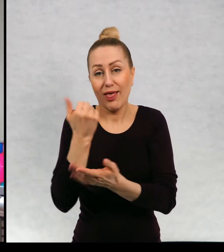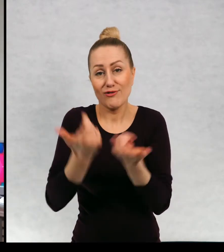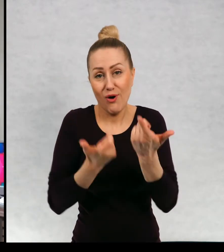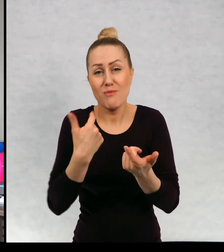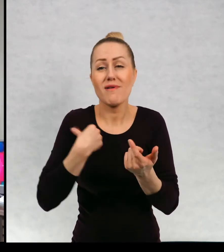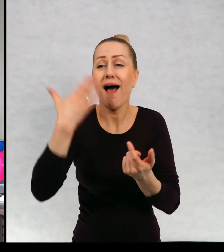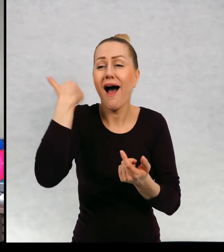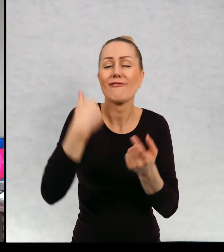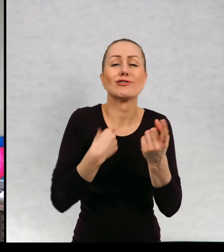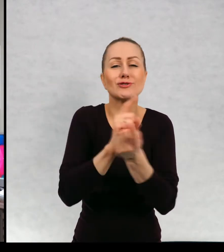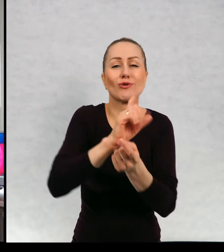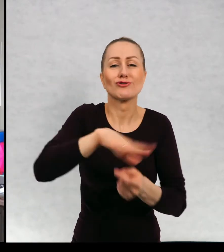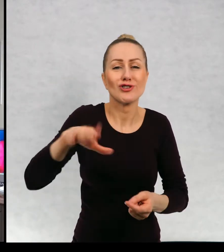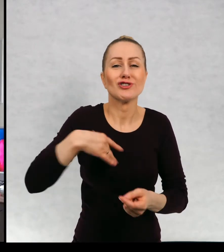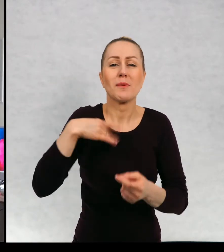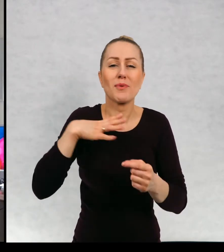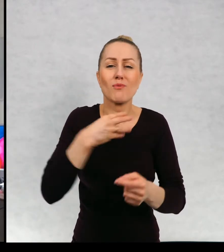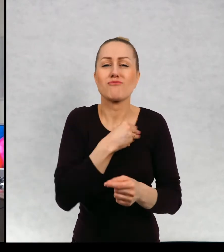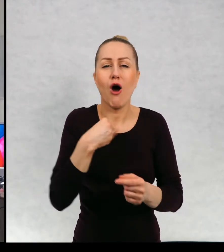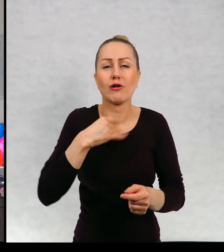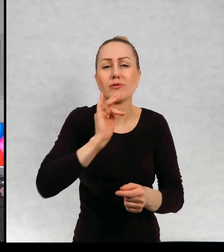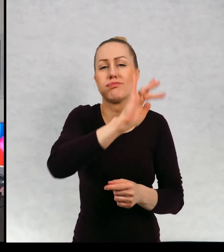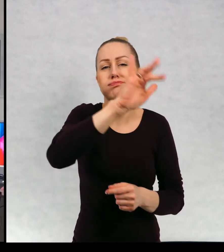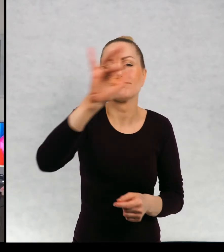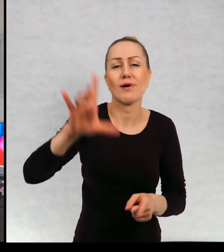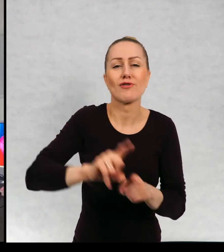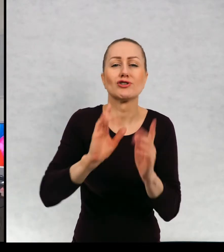z dziećmi, jeździłam po Polsce po bibliotekach i spotykałam się.